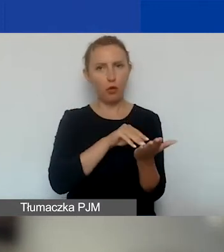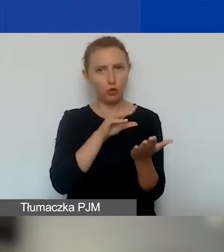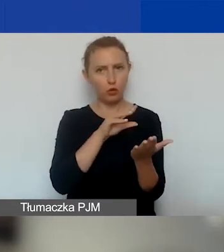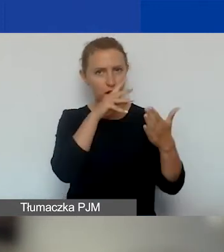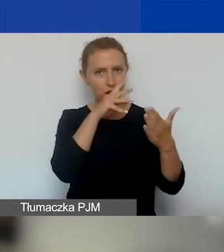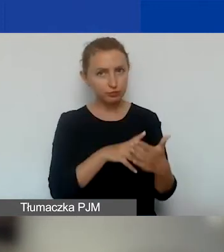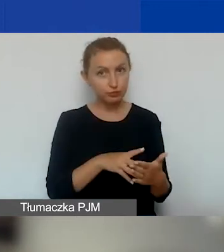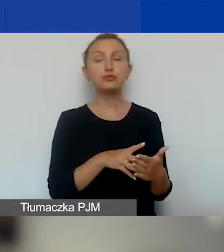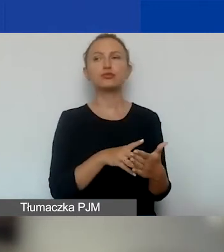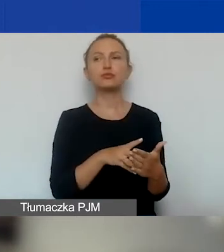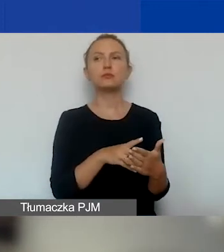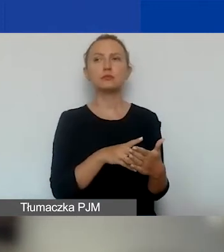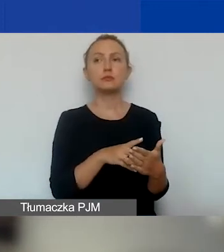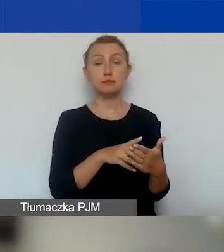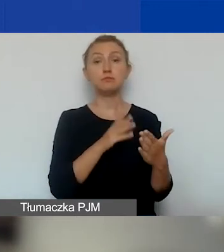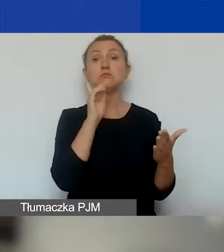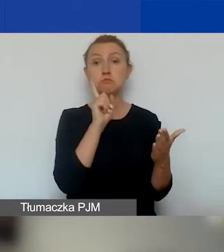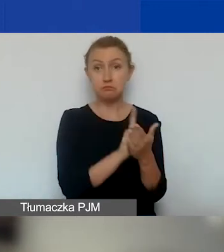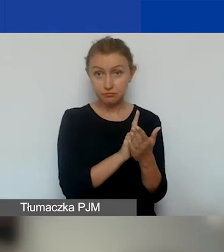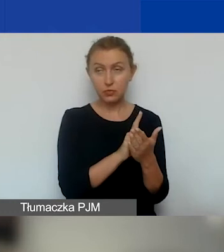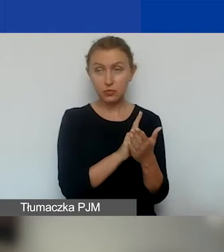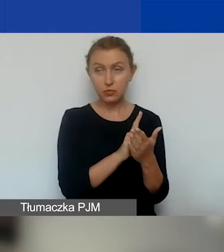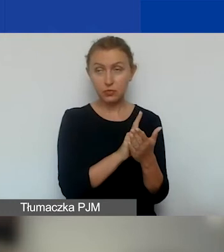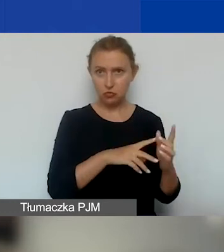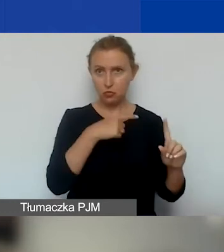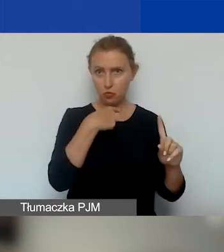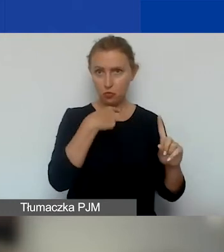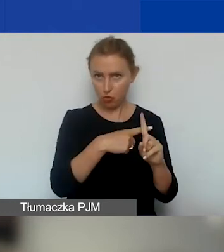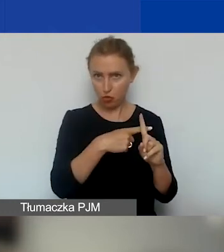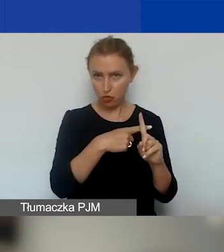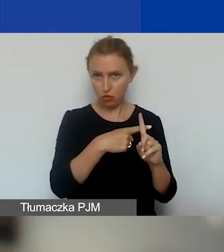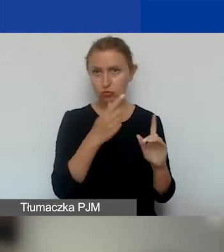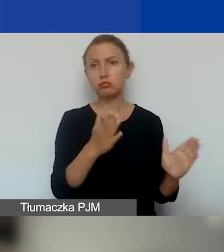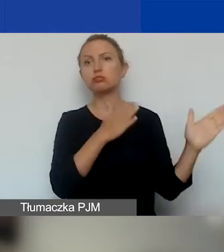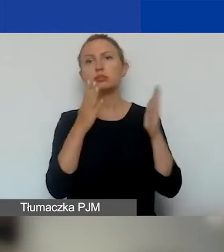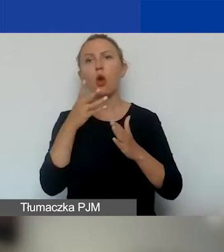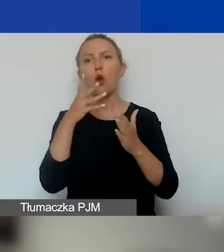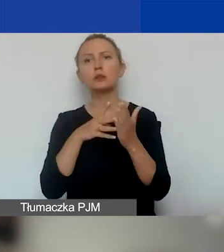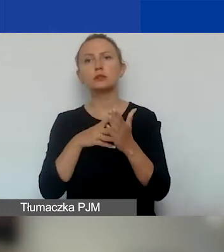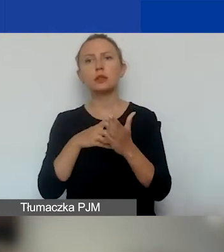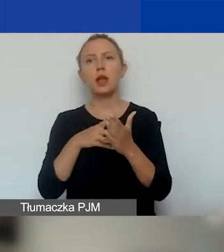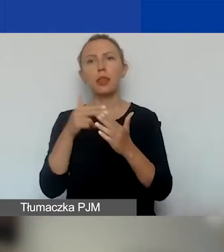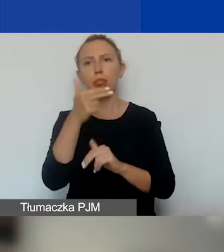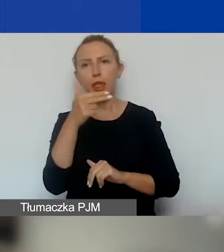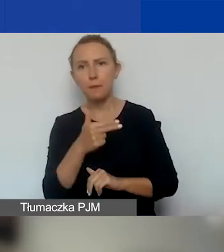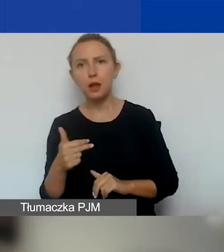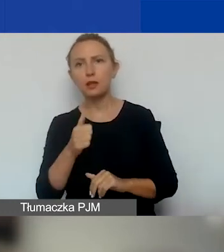Jeśli przejdzie ocenę formalną, przechodzi do oceny merytorycznej, która jest kilkuetapowa.